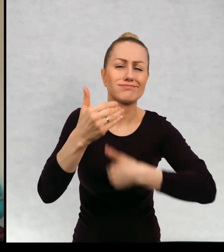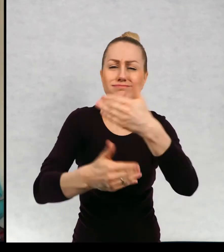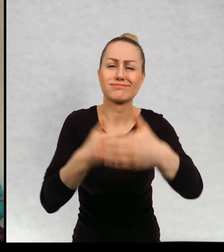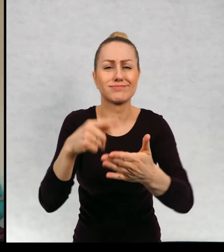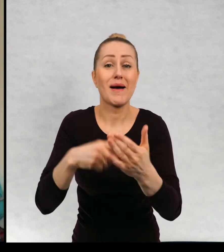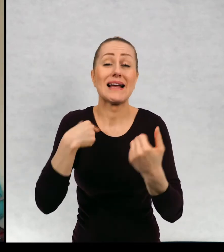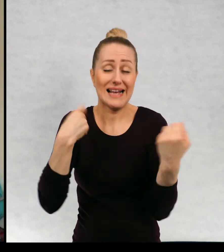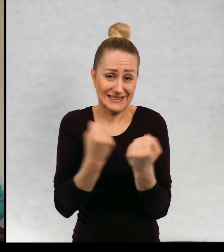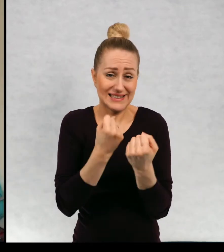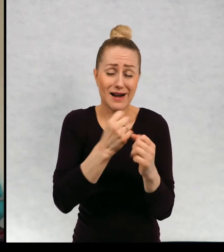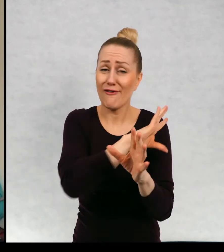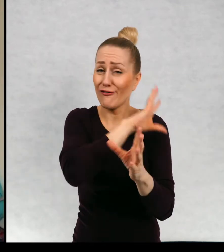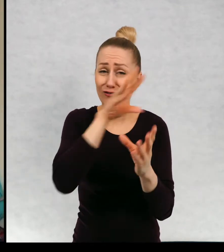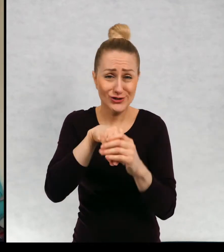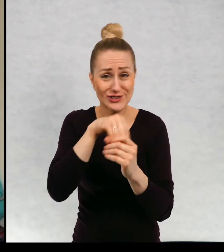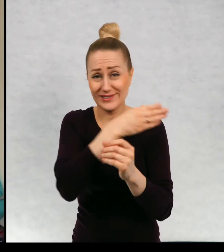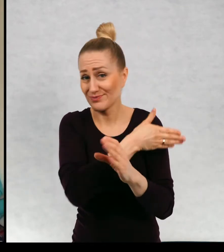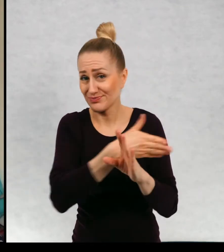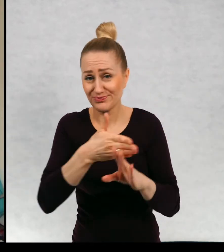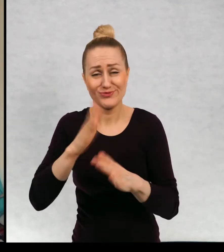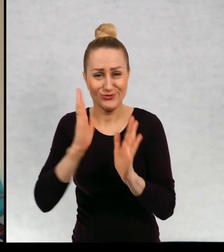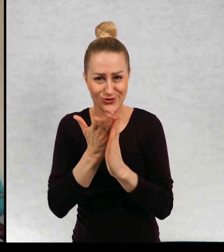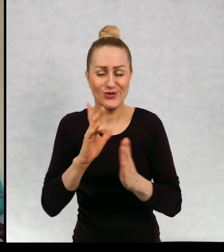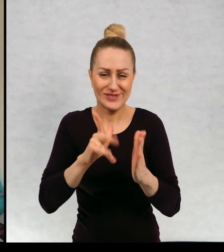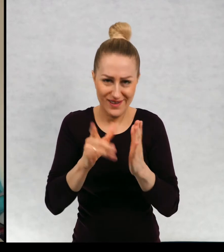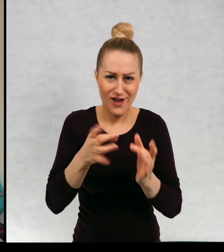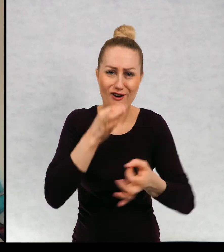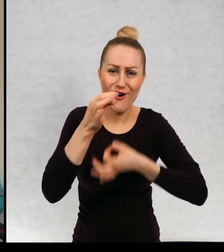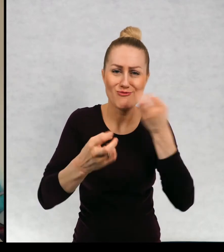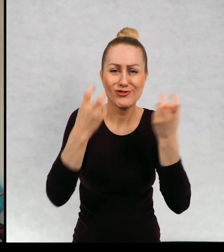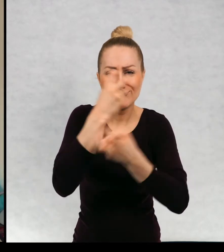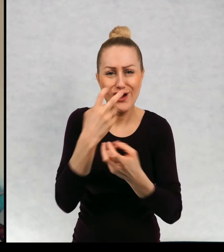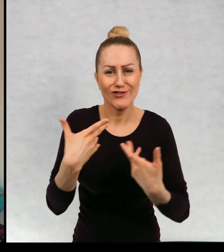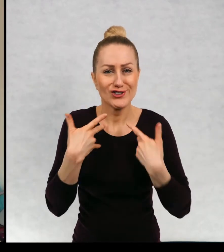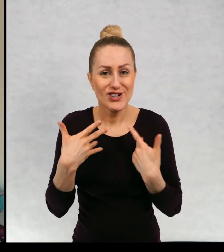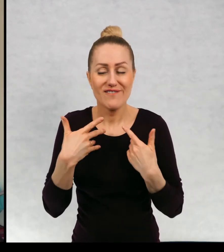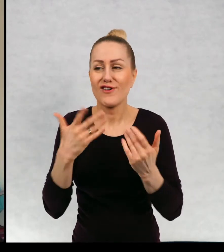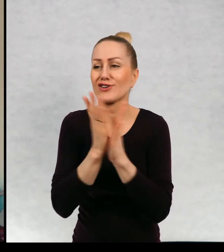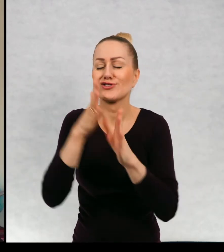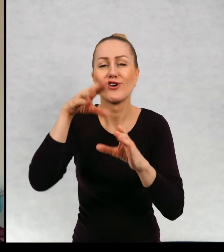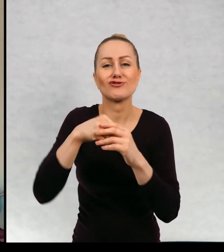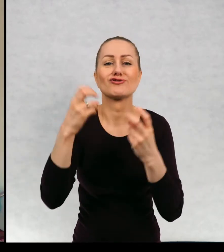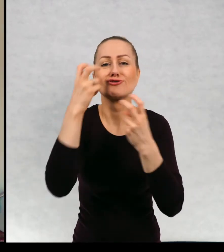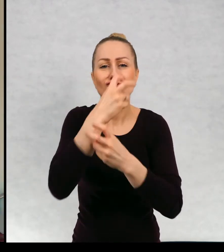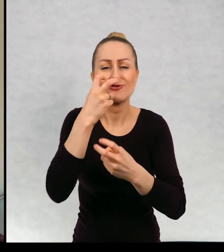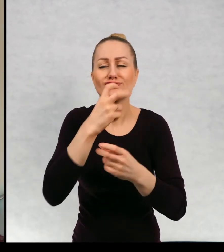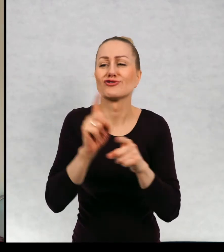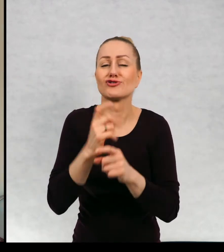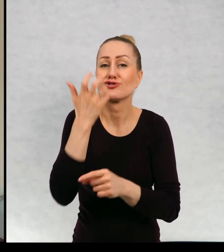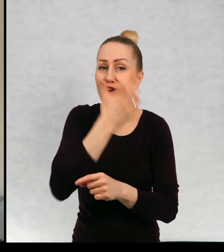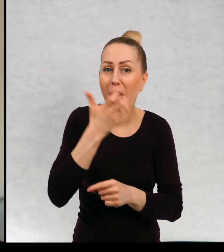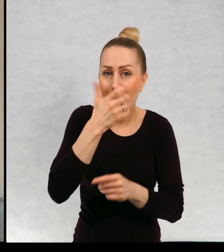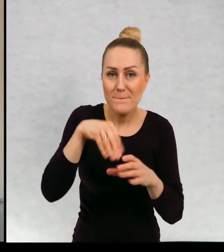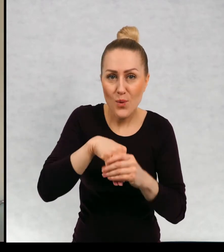wszystkich moich książkach akcja była żywa i ciekawa, żeby książki były ciepłe